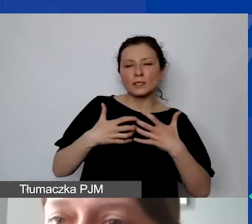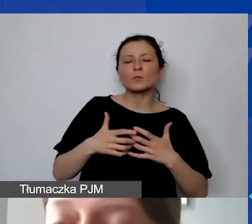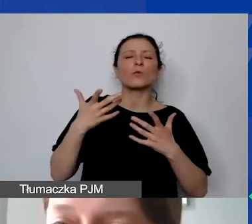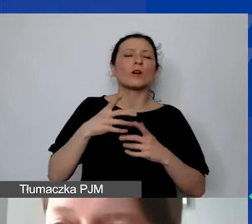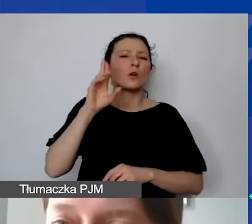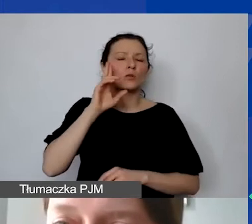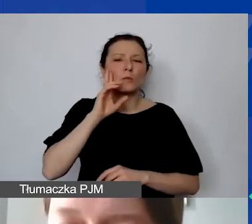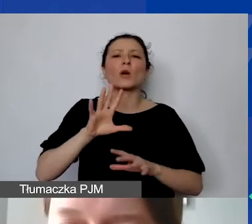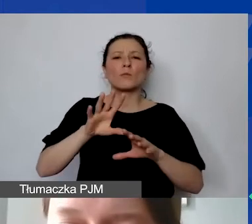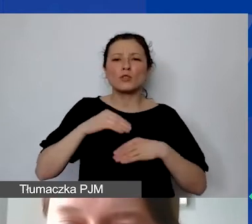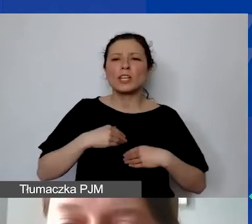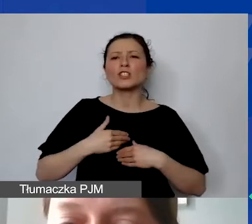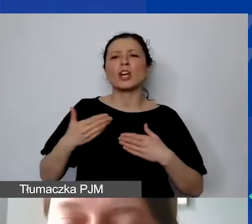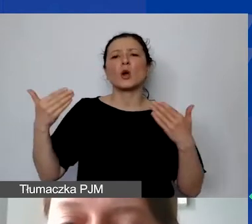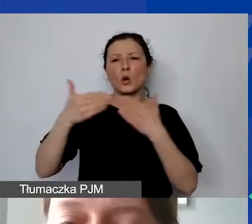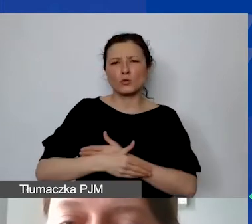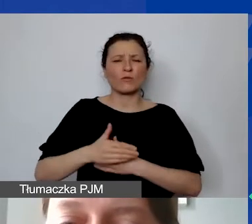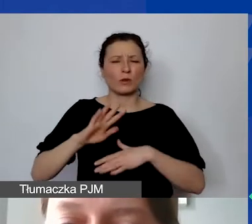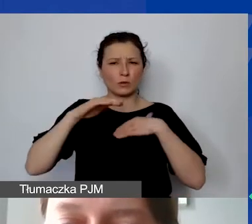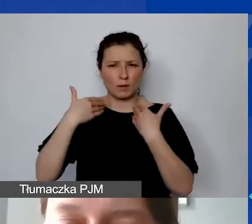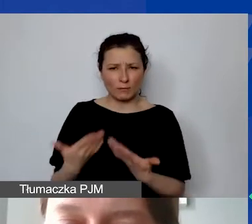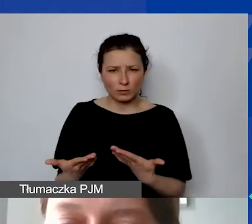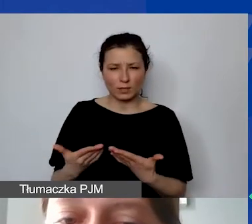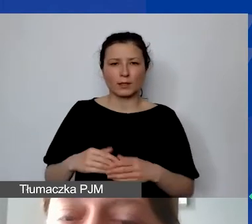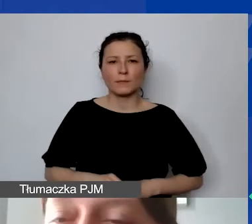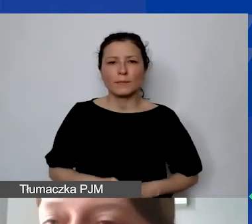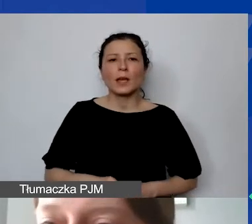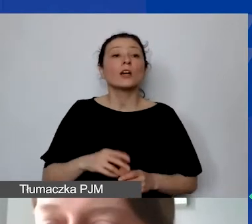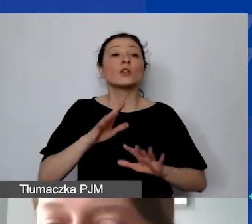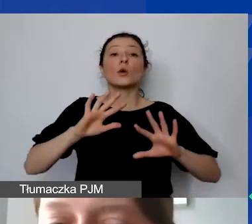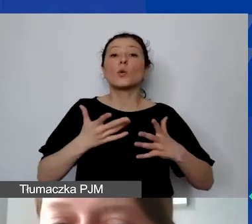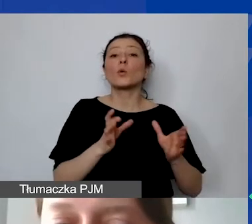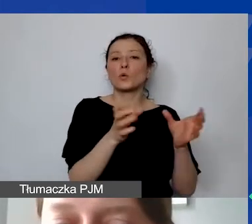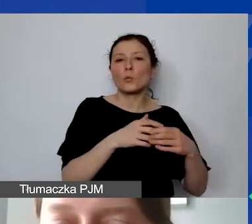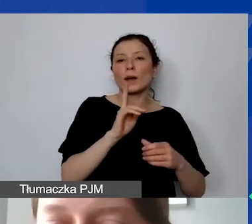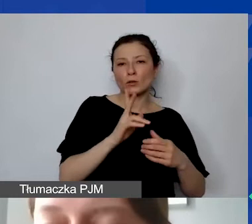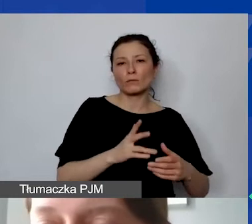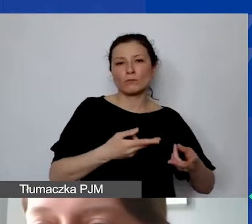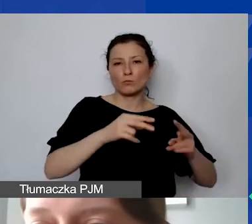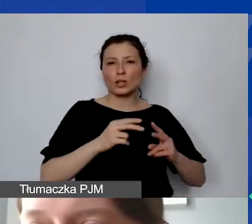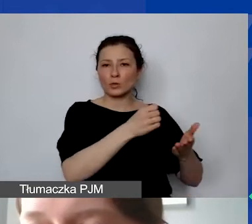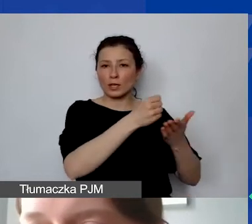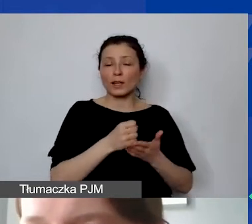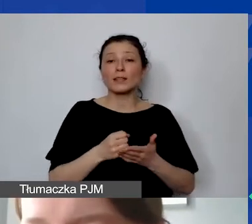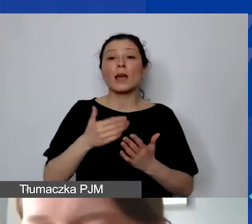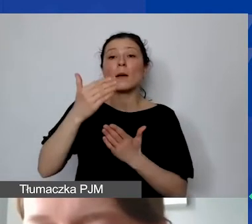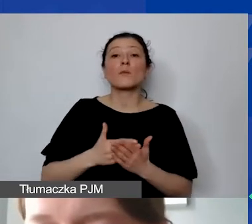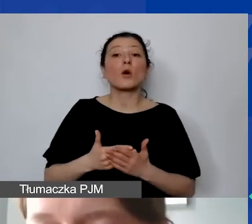czyli od konsorcjum, które przyznaje granty. Najwcześniej program zakończy się w 2025 roku.